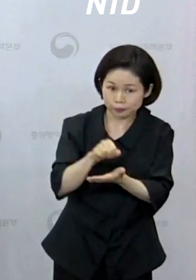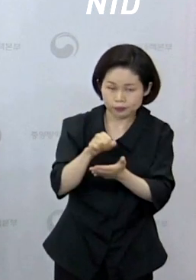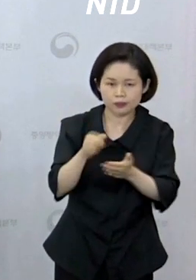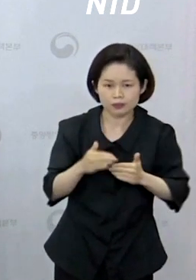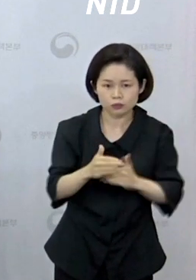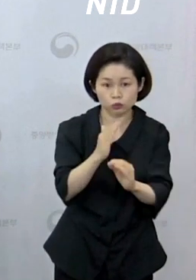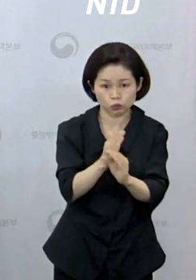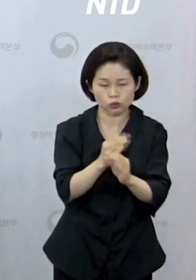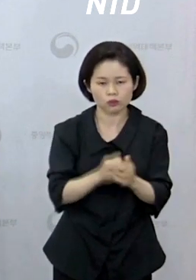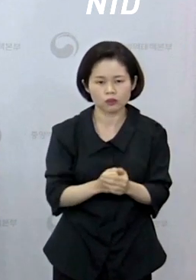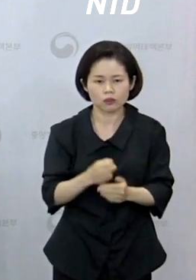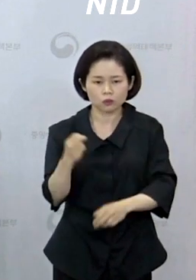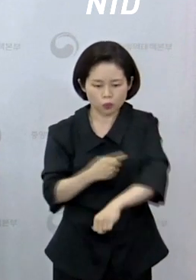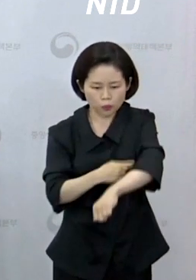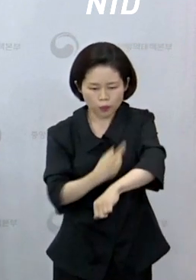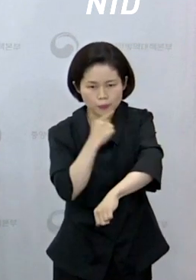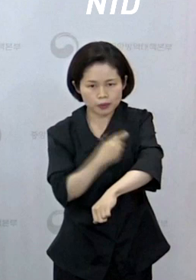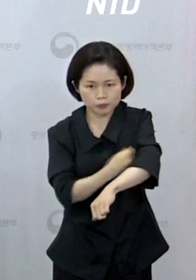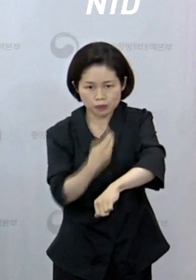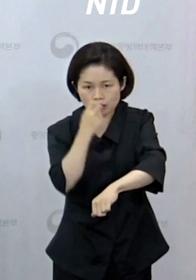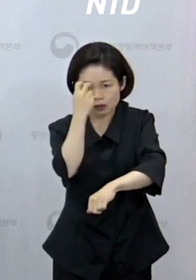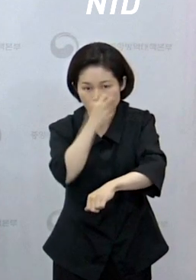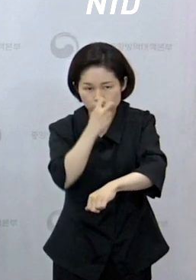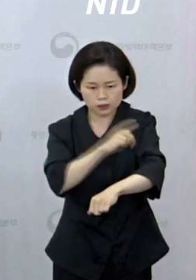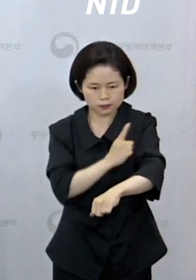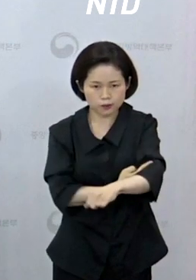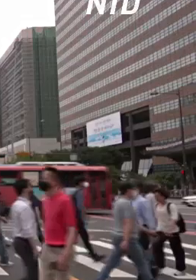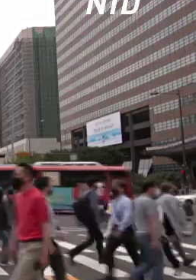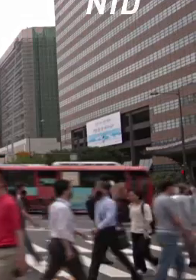обезьян и на их дополнительном внедрении».